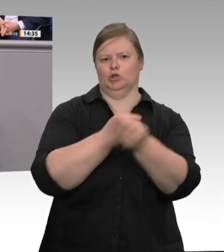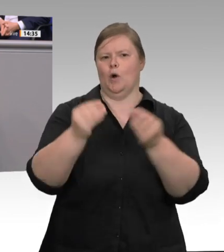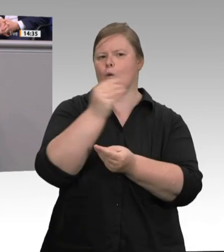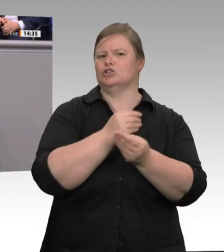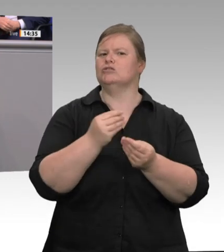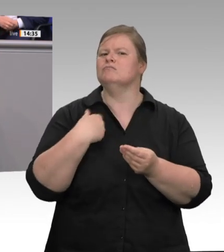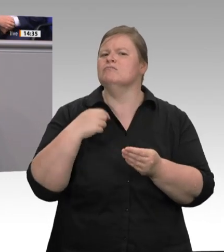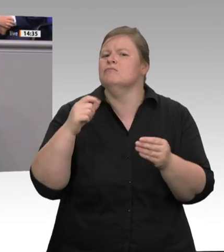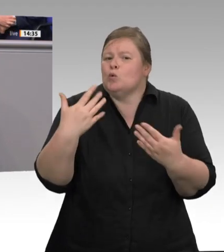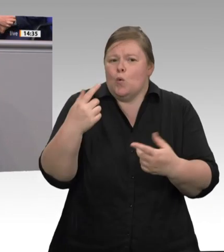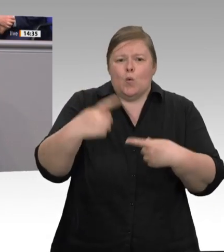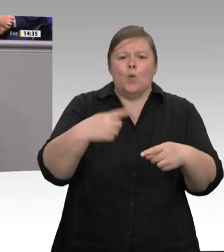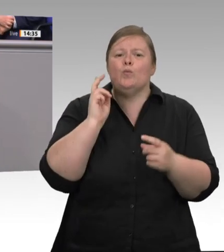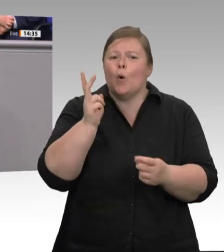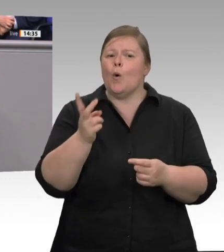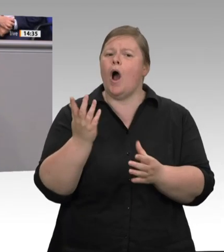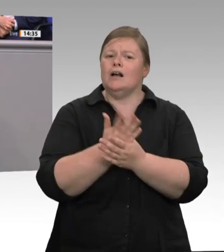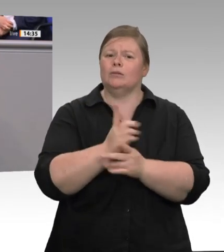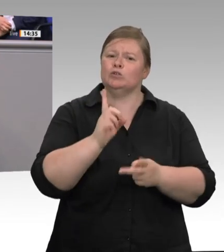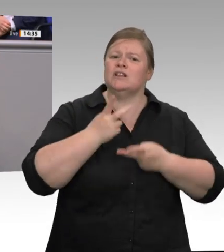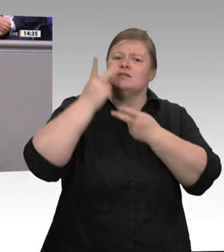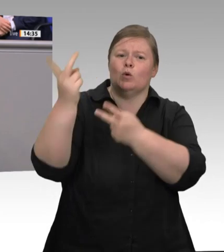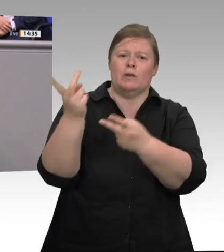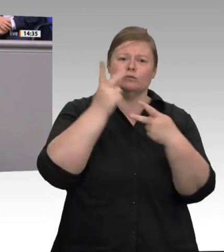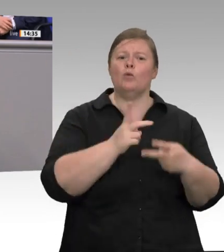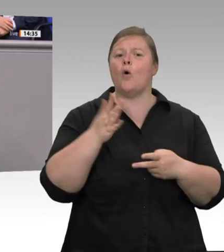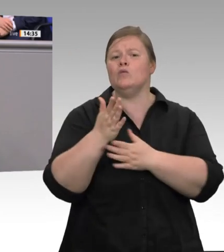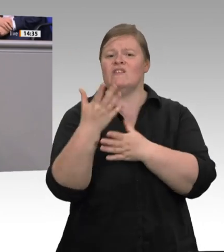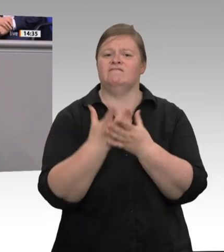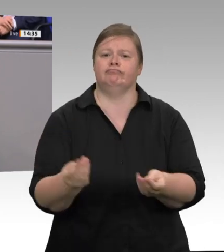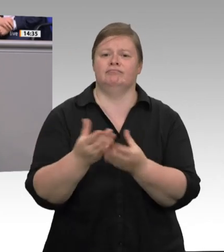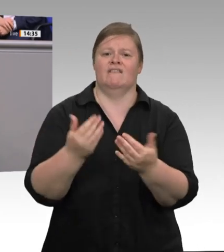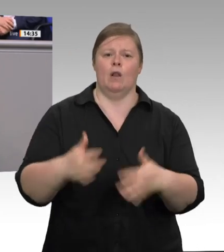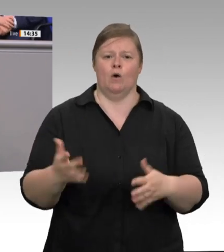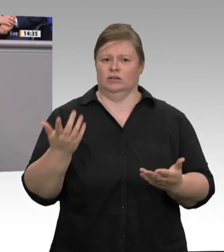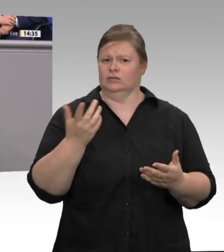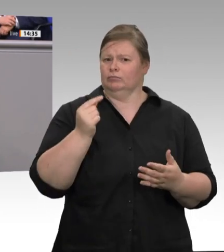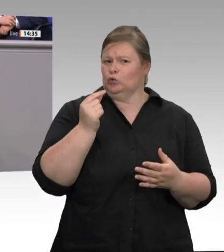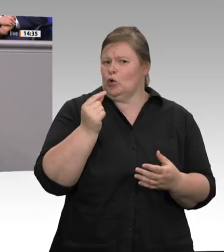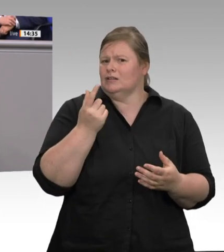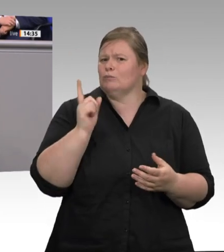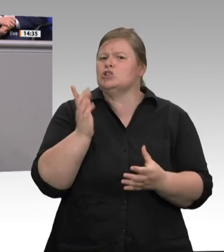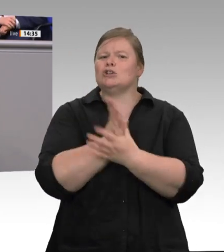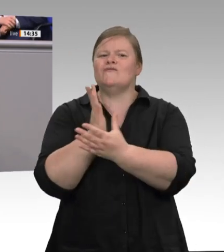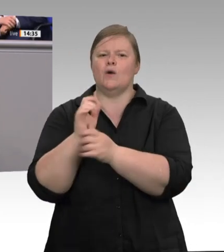ist ein „Matratzengeld“, bei dem mehrere Beschäftigte sich eine Matratze teilen müssen. Das ist Ausbeutung;